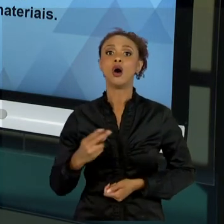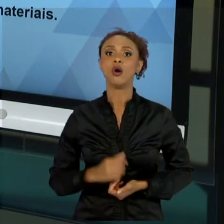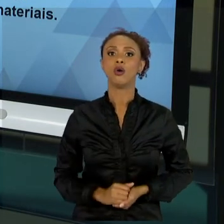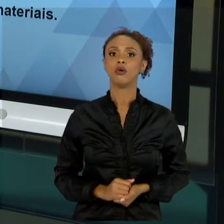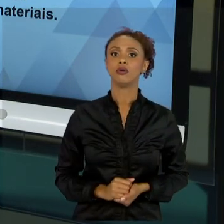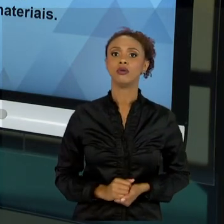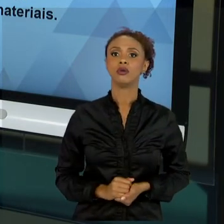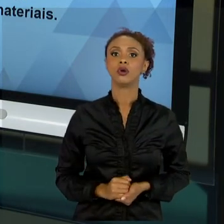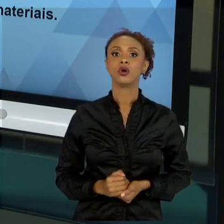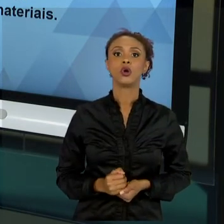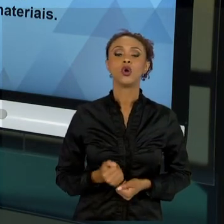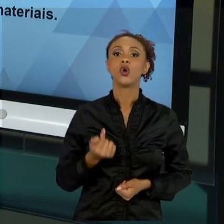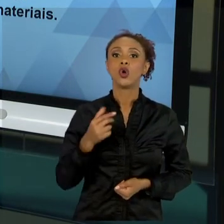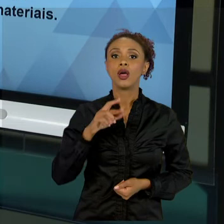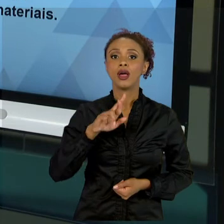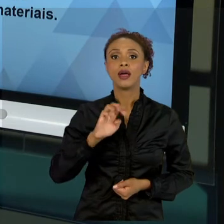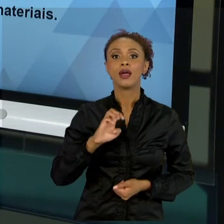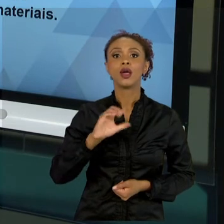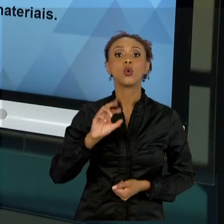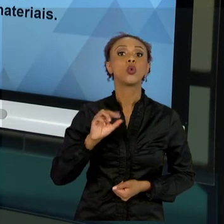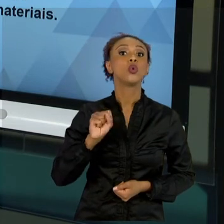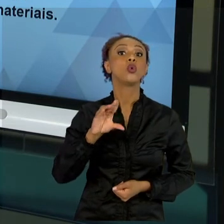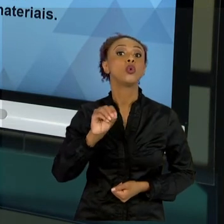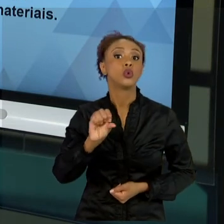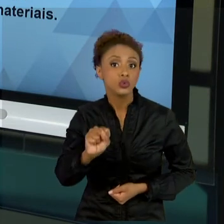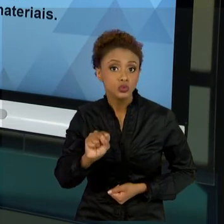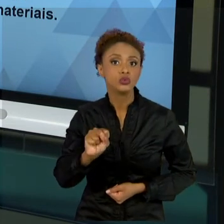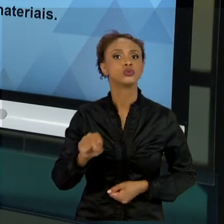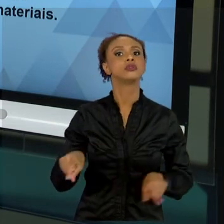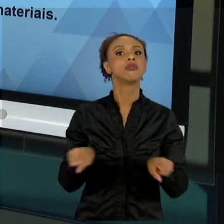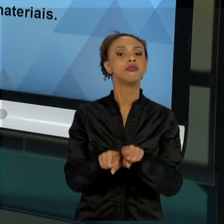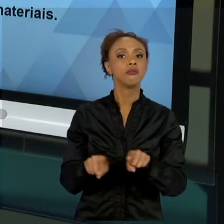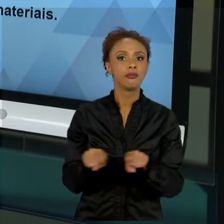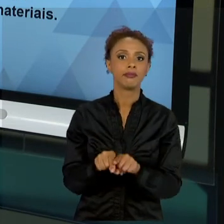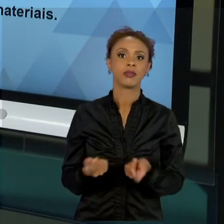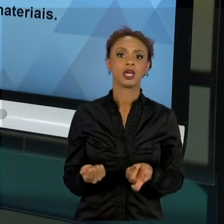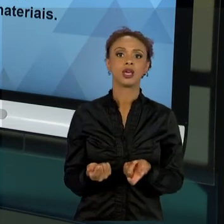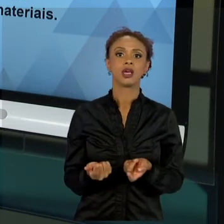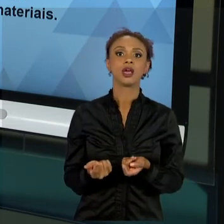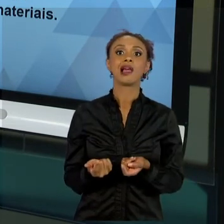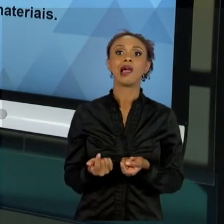SIMPLESMENTE COMPROMETE O NOSSO PROJETO. ENTÃO, A GESTÃO DE MATERIAL TAMBÉM É MUITO IMPORTANTE. O